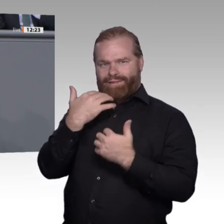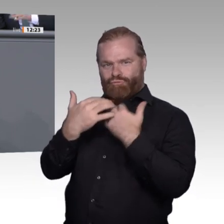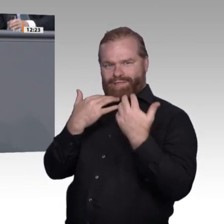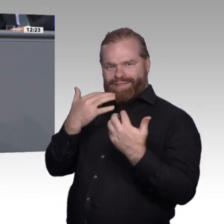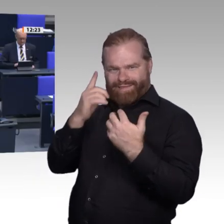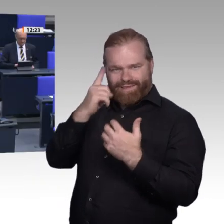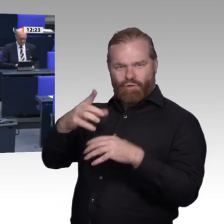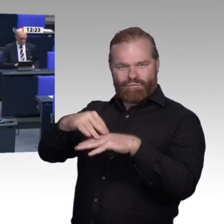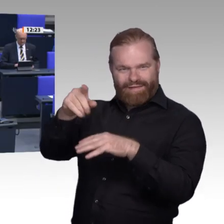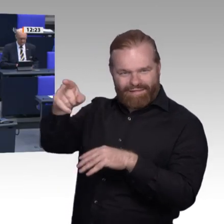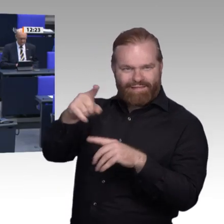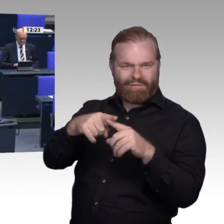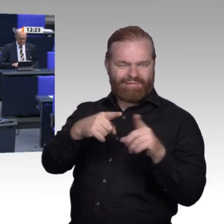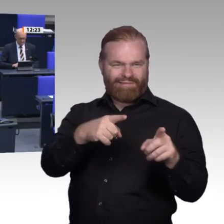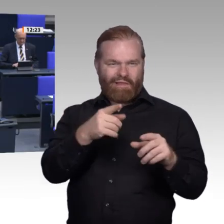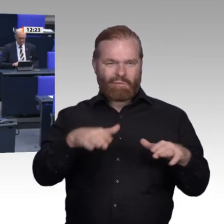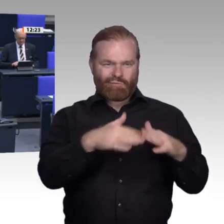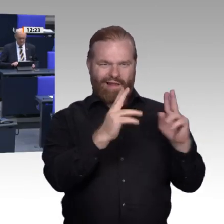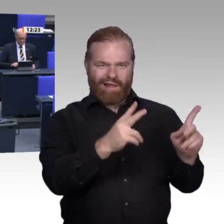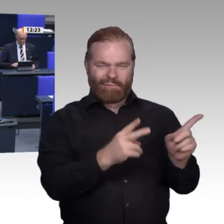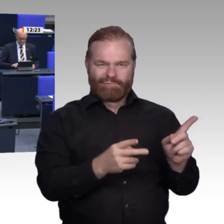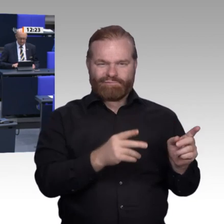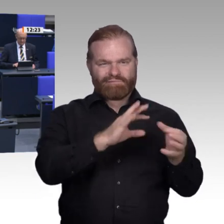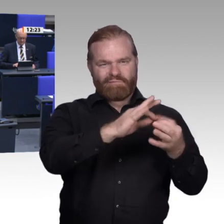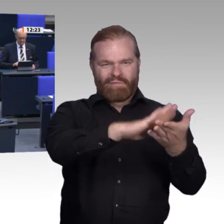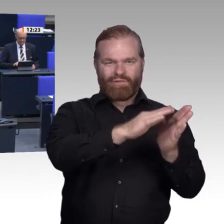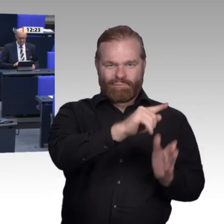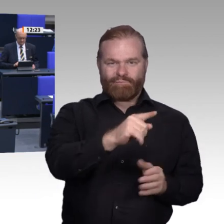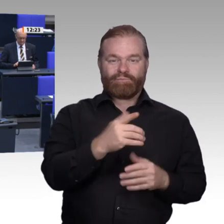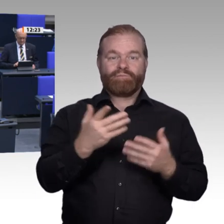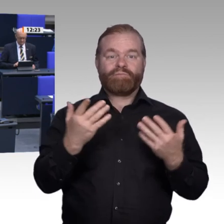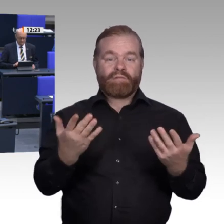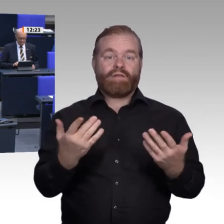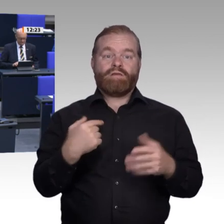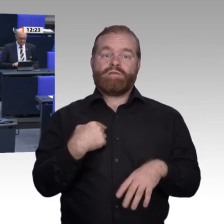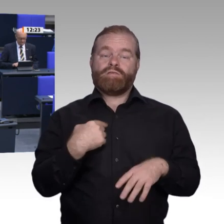Hier besteht in erster Linie Handlungsbedarf bei der gesellschaftlichen Anerkennung von